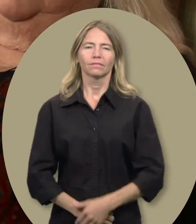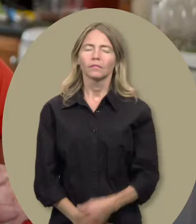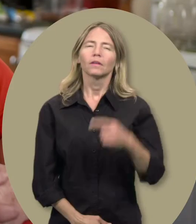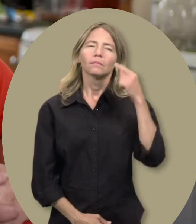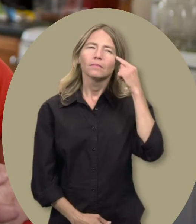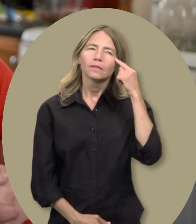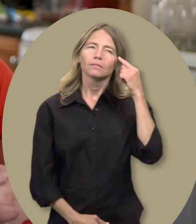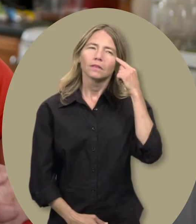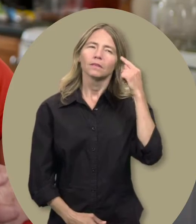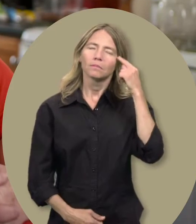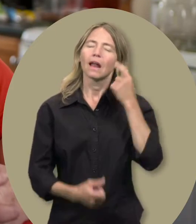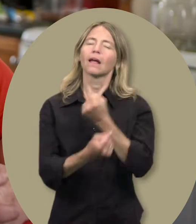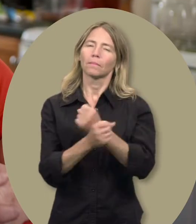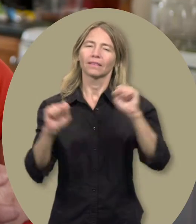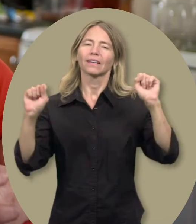Amy : Liberté est le mot qui me revient constamment à l’esprit.